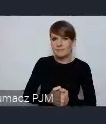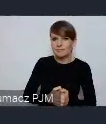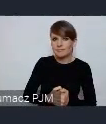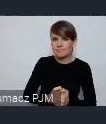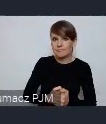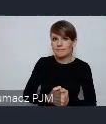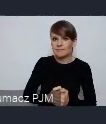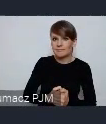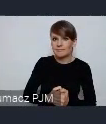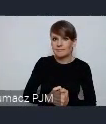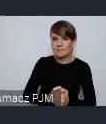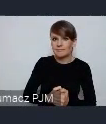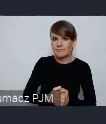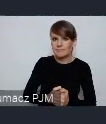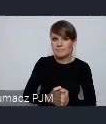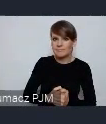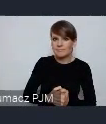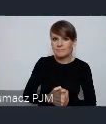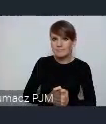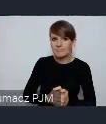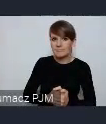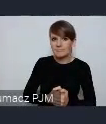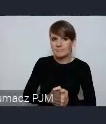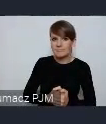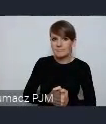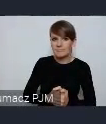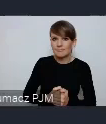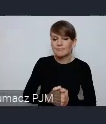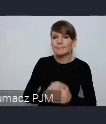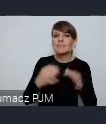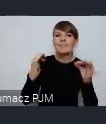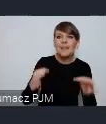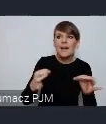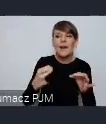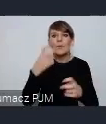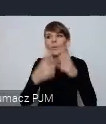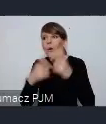jak, z czym się mierzymy na bieżąco, bo będą już znane dane o finansach miast